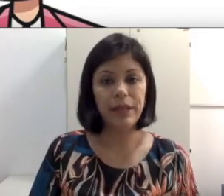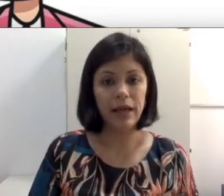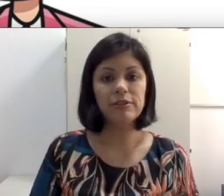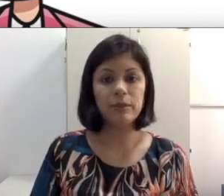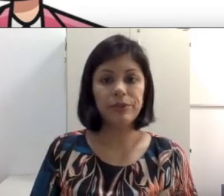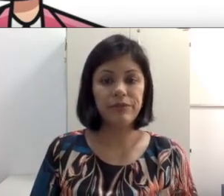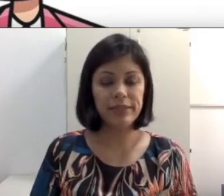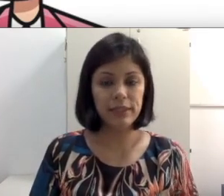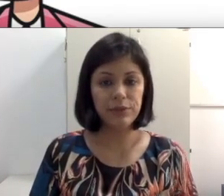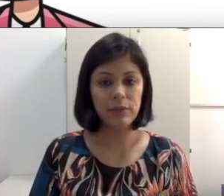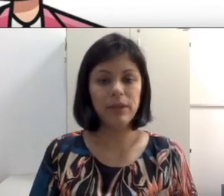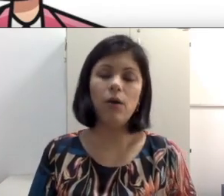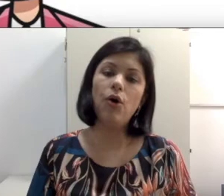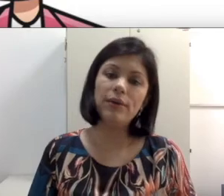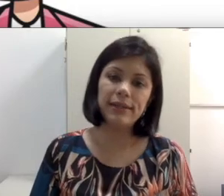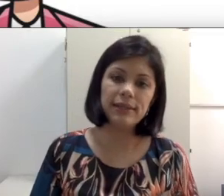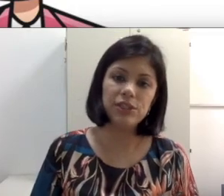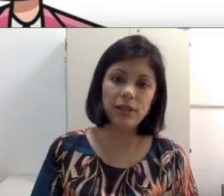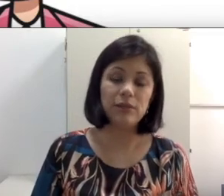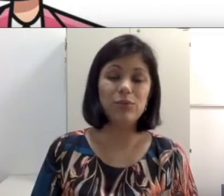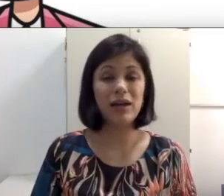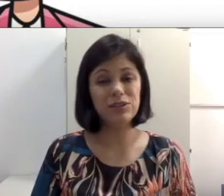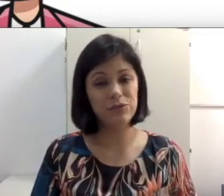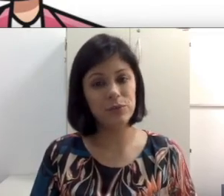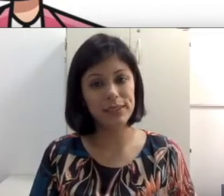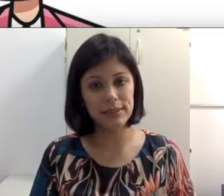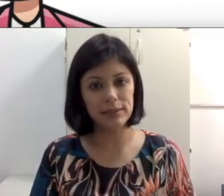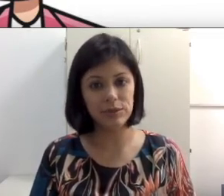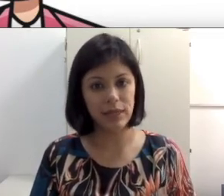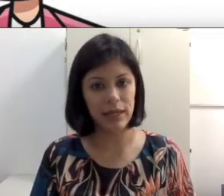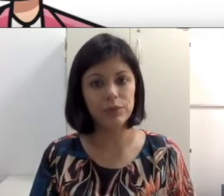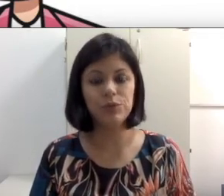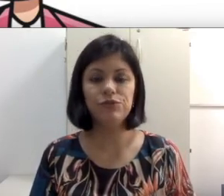ela fazer leitura labial, ou que tenham legenda. No caso dos filmes internacionais, de filmes